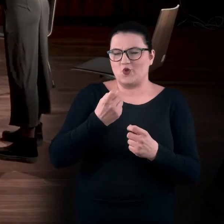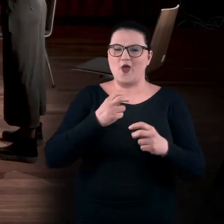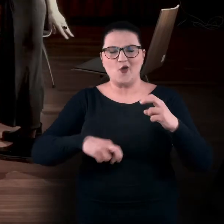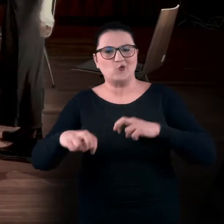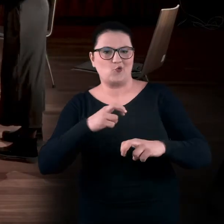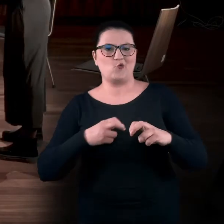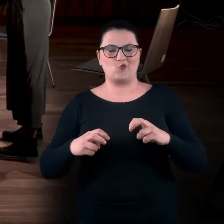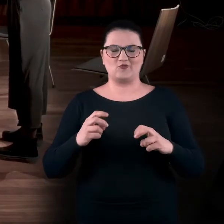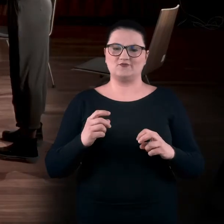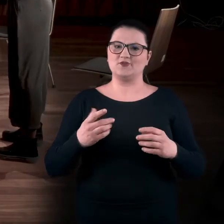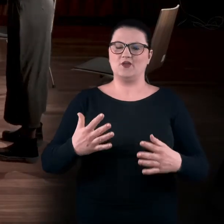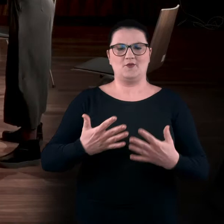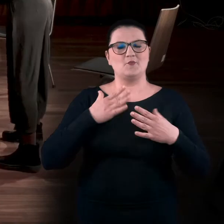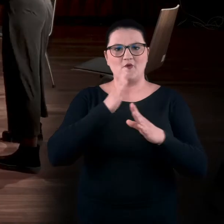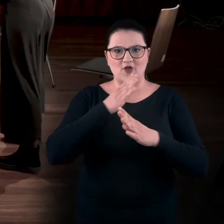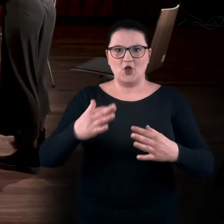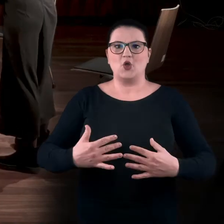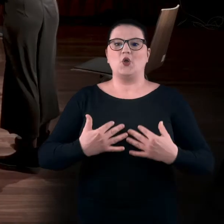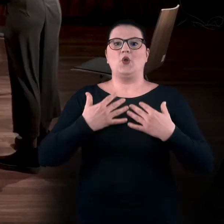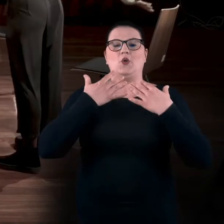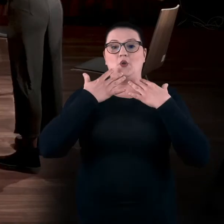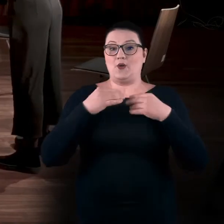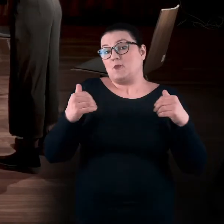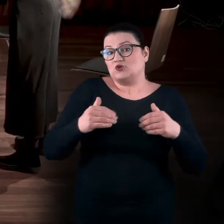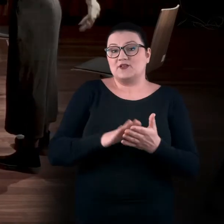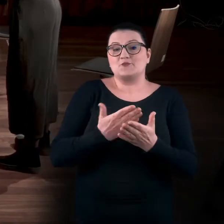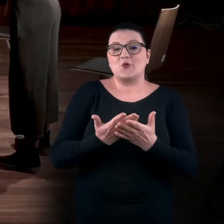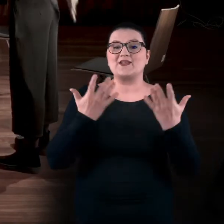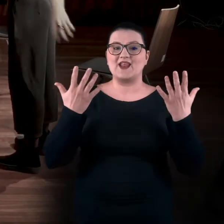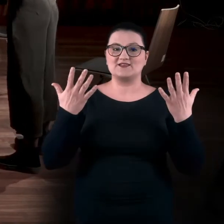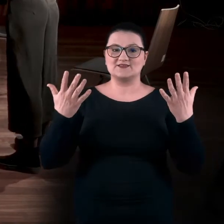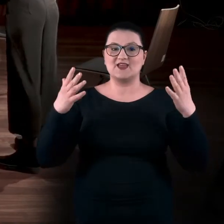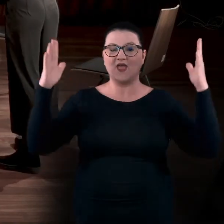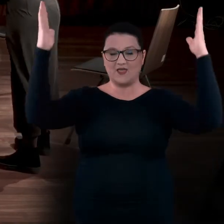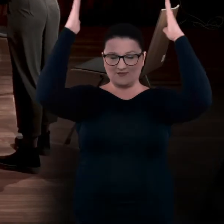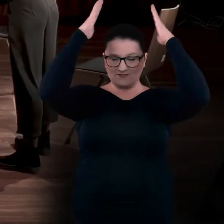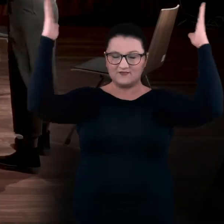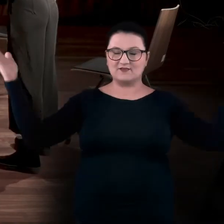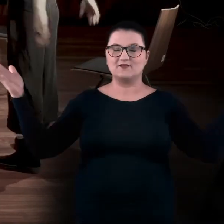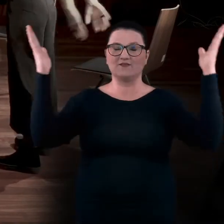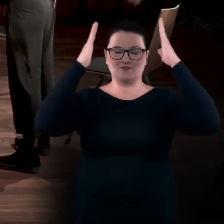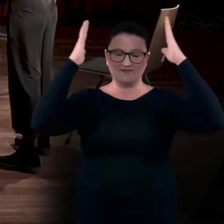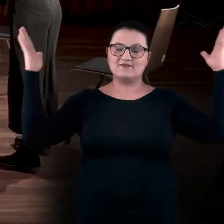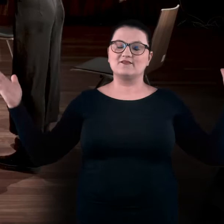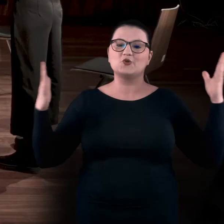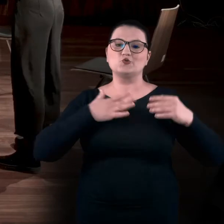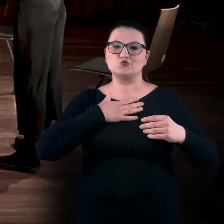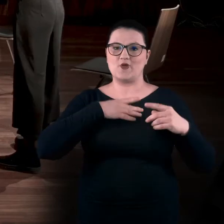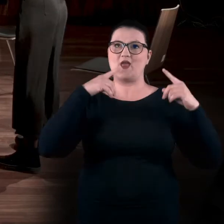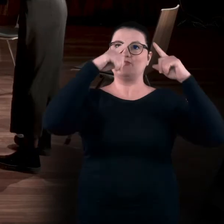Możecie wyciągnąć ręce tak, żeby poczuć to koło wokół siebie.